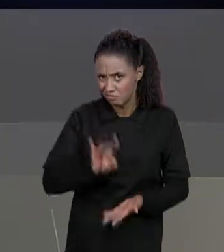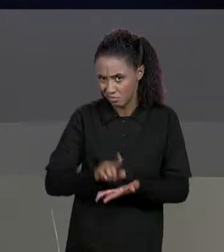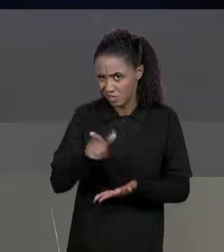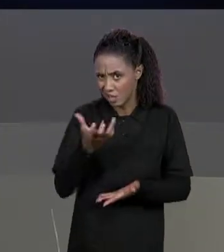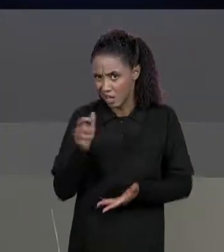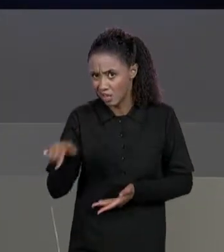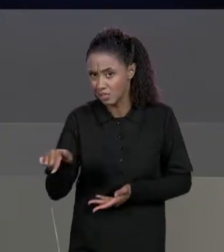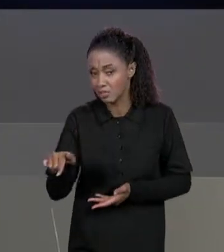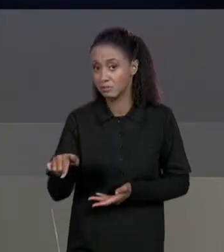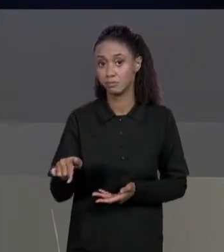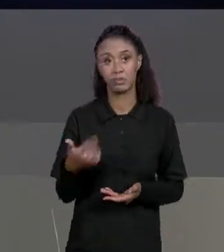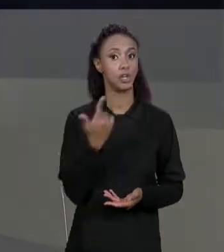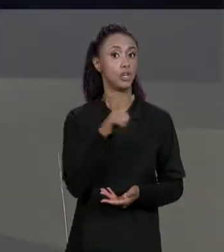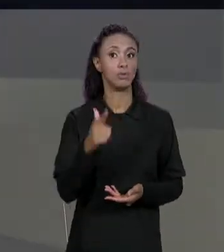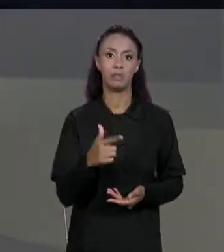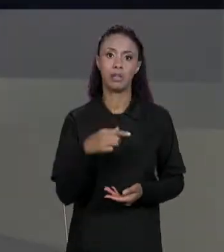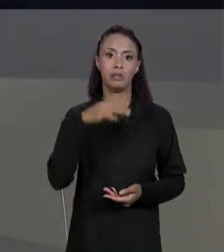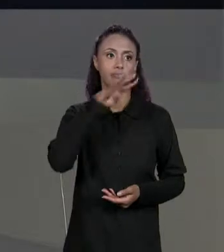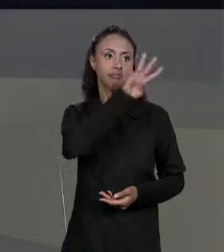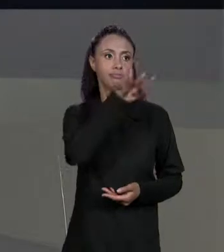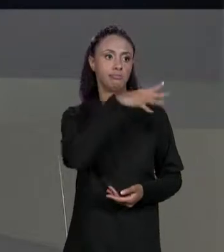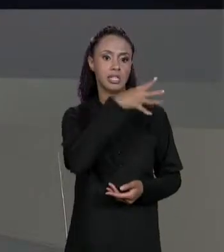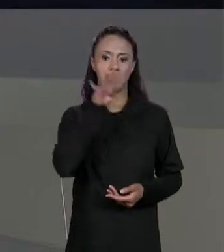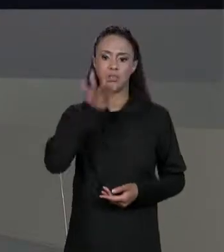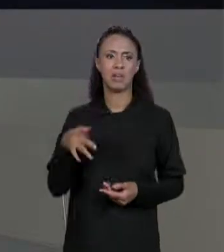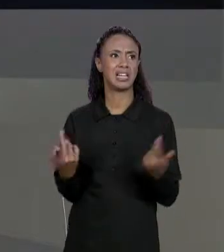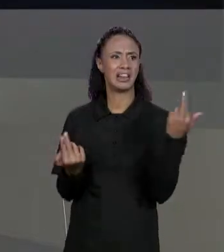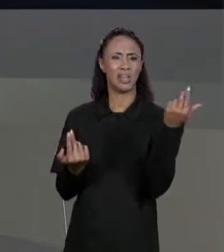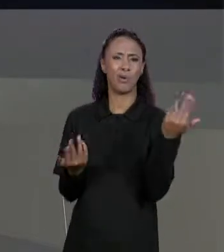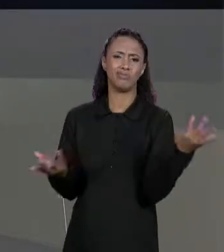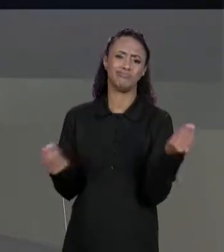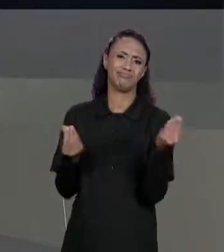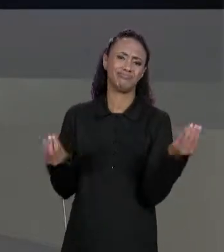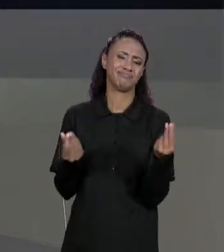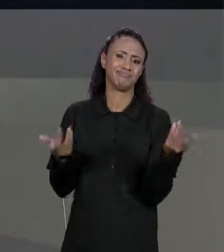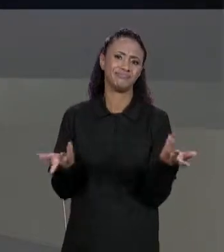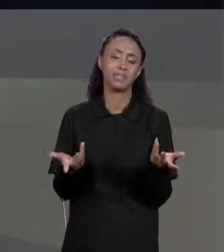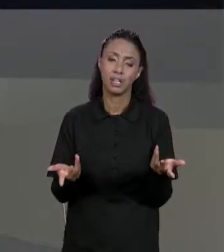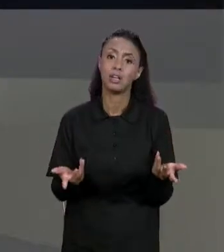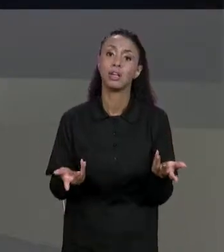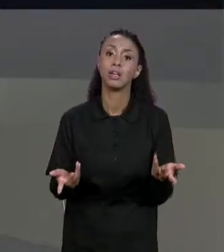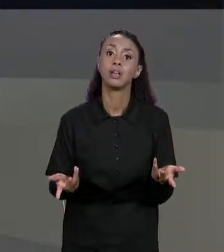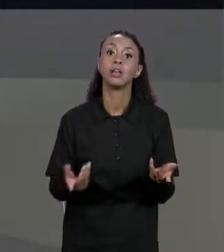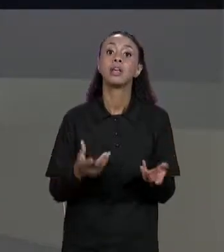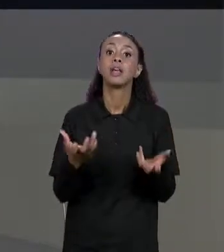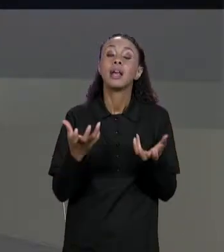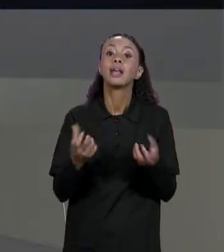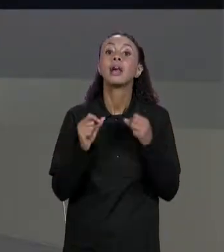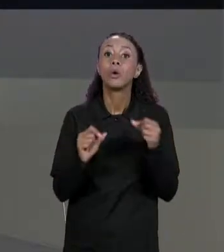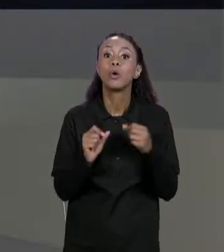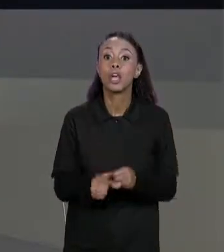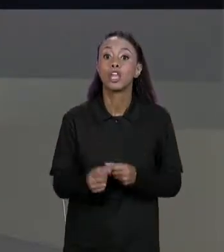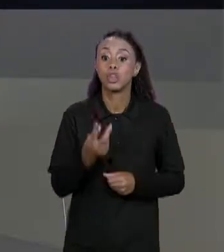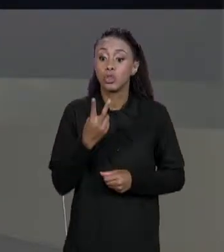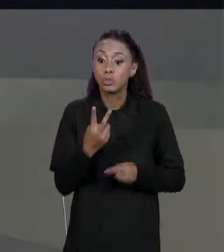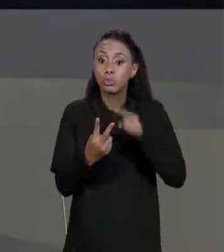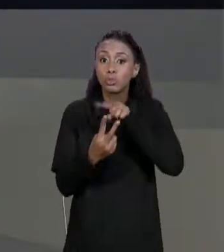GENTE NÃO TEM DUAS MATRIZES, NÃO TEM UMA CÓPIA DA MATRIZ ORIGINAL, TEM DUAS VARIÁVEIS APONTANDO PARA A MESMA MATRIZ